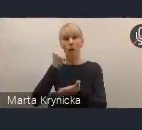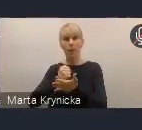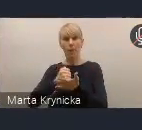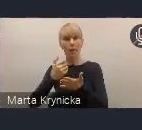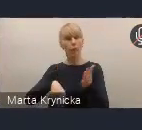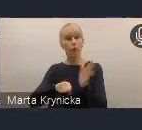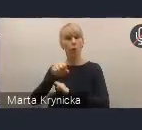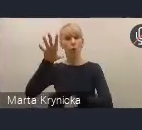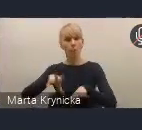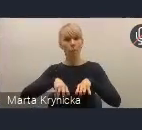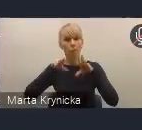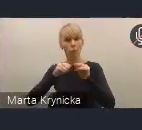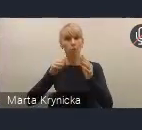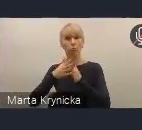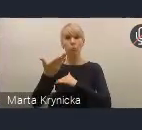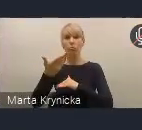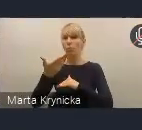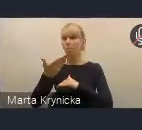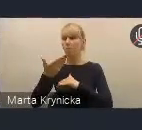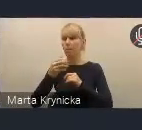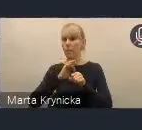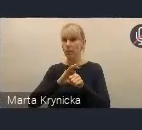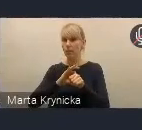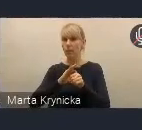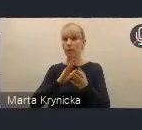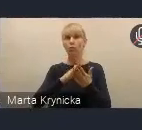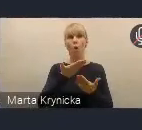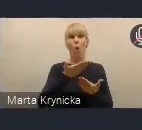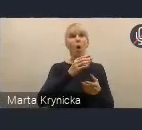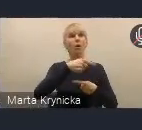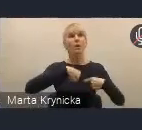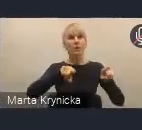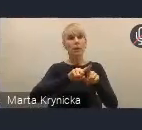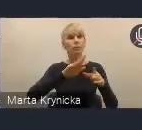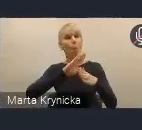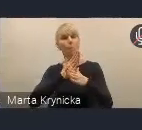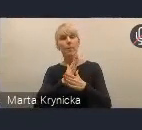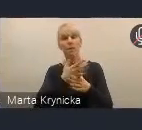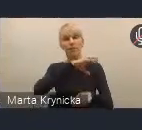Widzimy to w sposób naturalny, że zespół międzyresortowy, który powołaliśmy w celu opracowywania tej polityki,